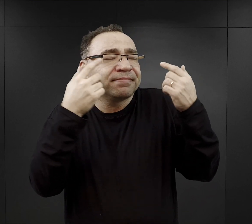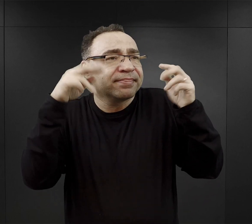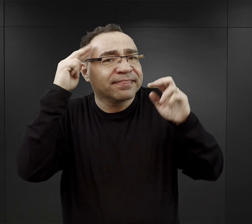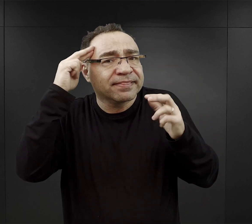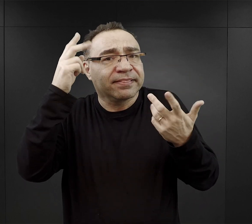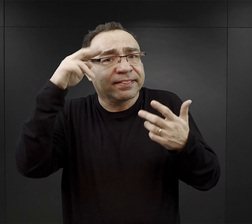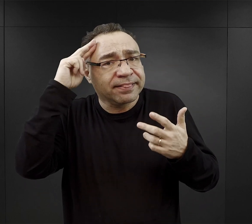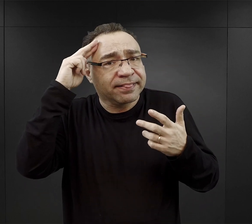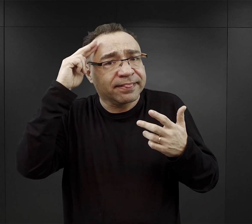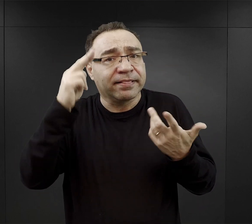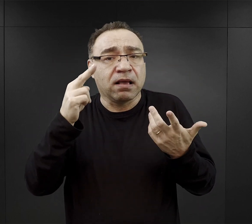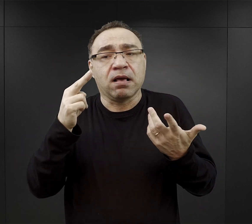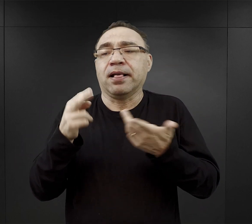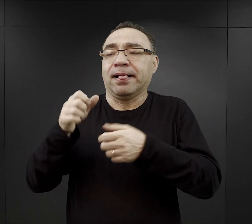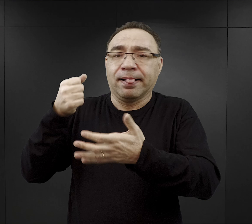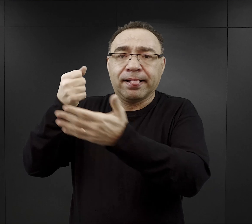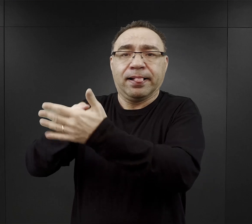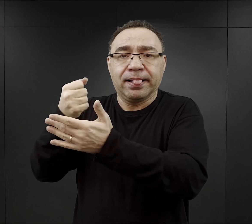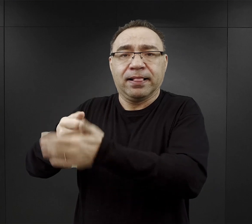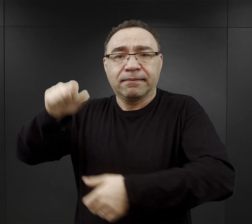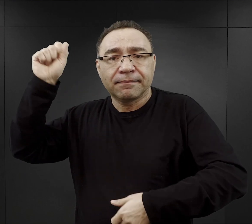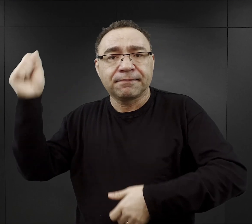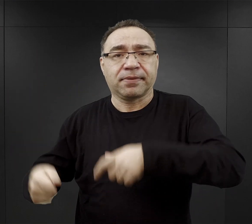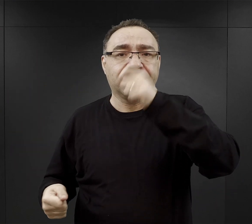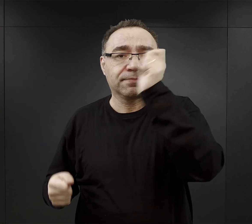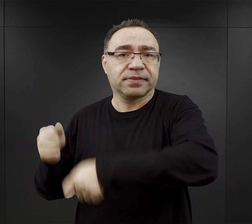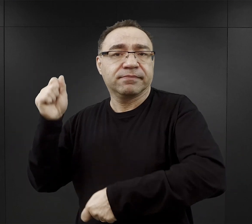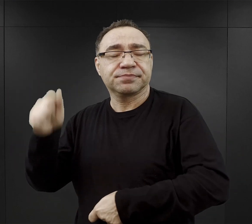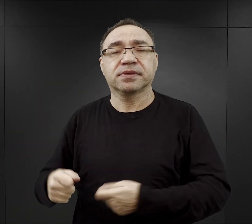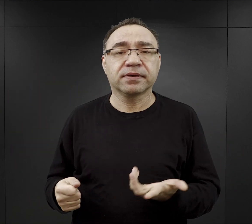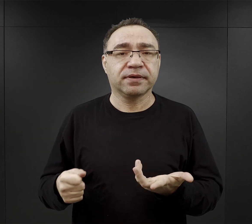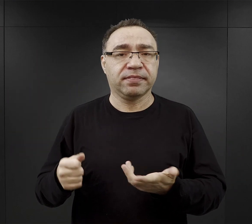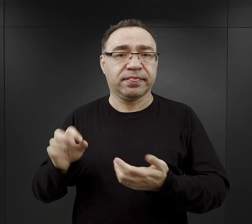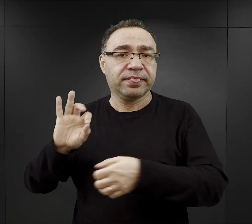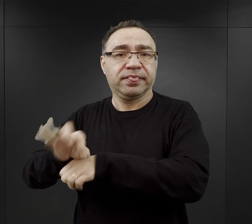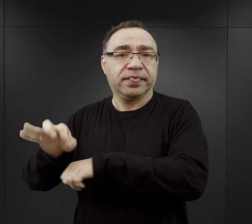czym narażali się na bicie, czym narażali się na jakieś szykany,